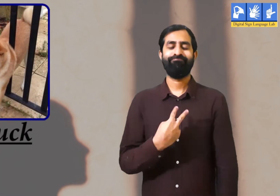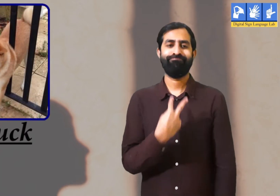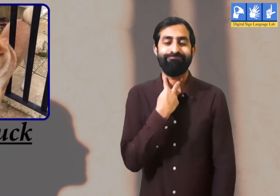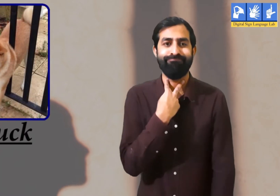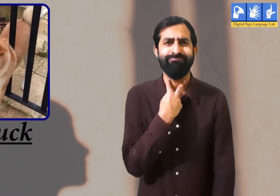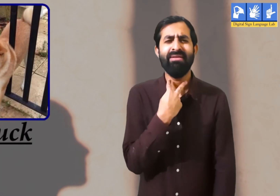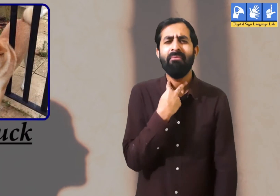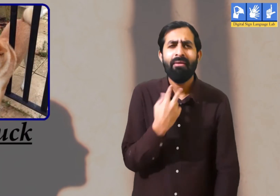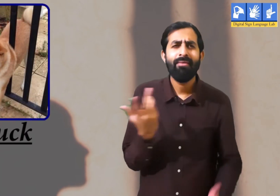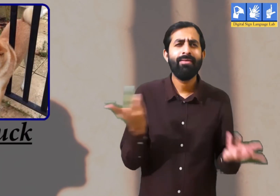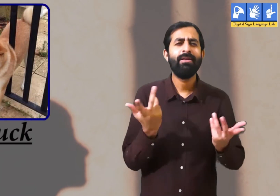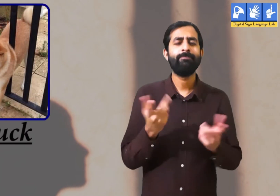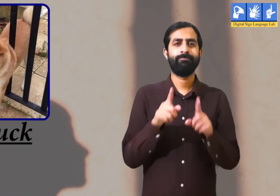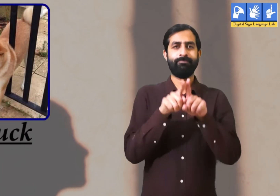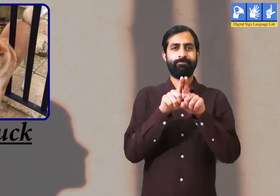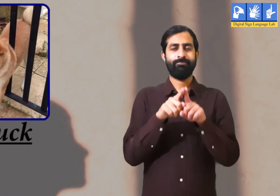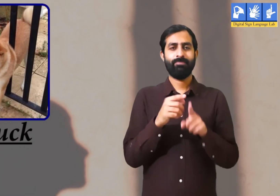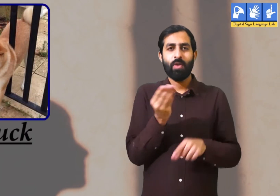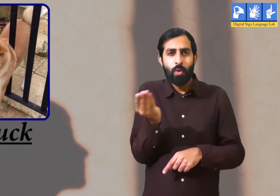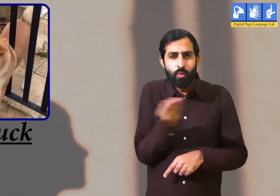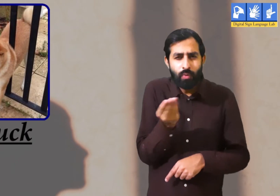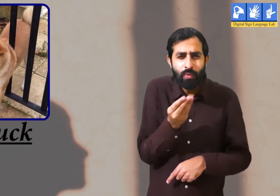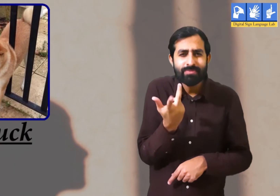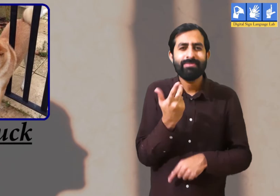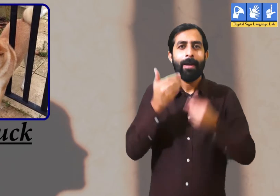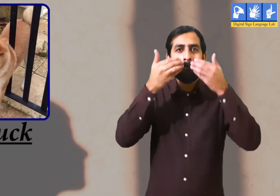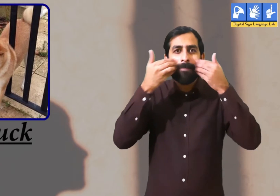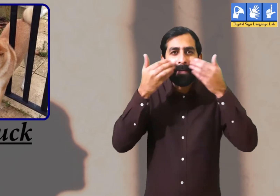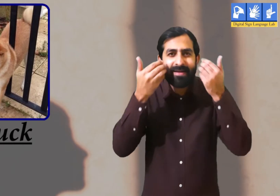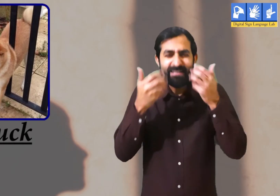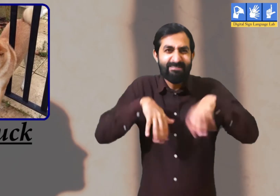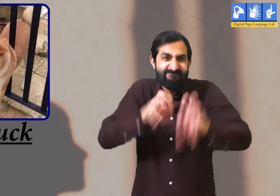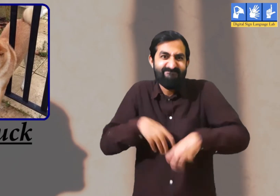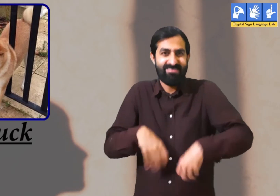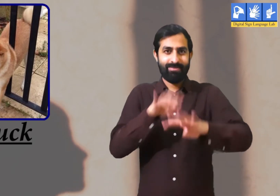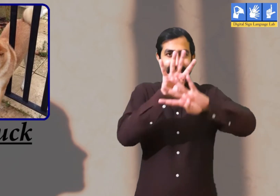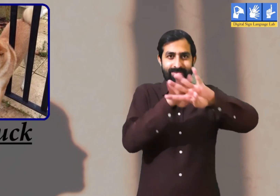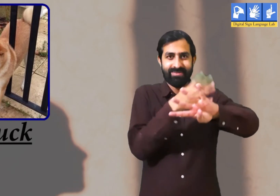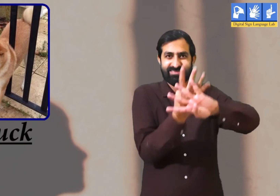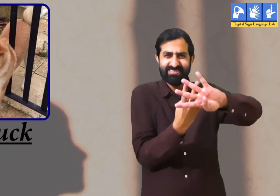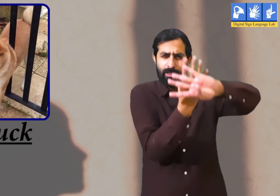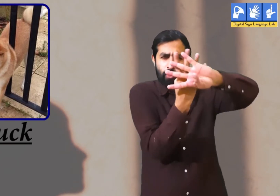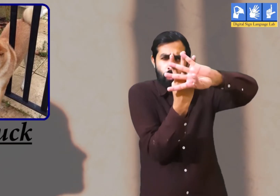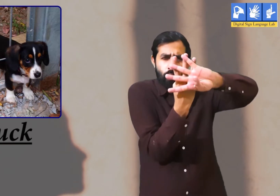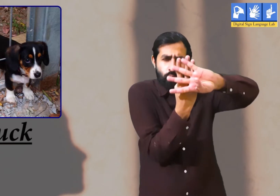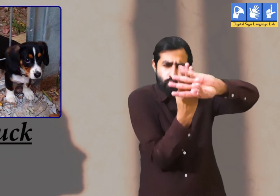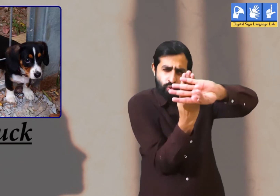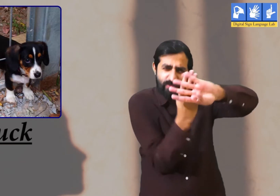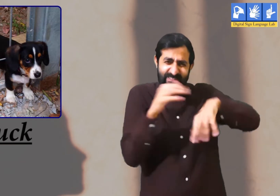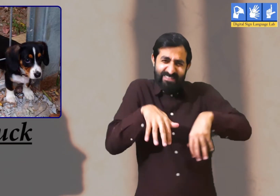अटक जाना उदाहरण कुत्ता बिल्ली का भागते हुए पीछा कर रहा था ।